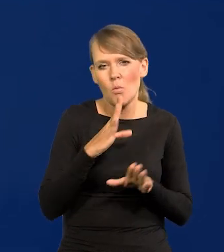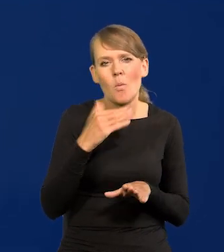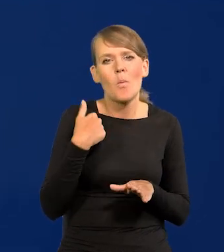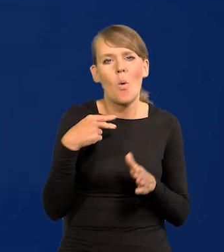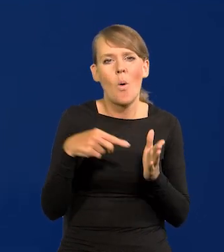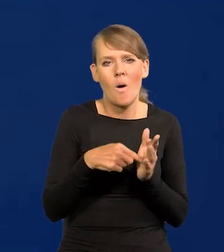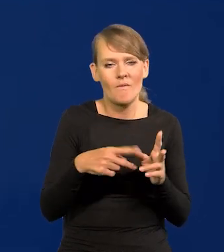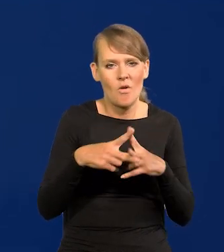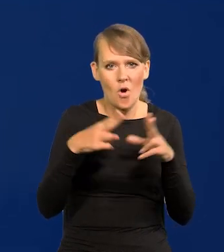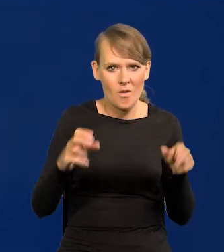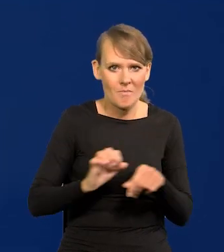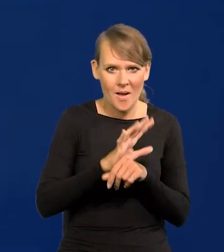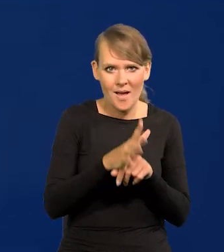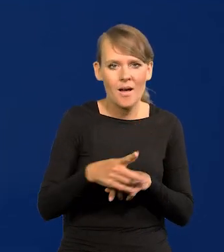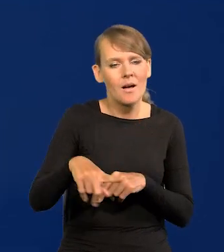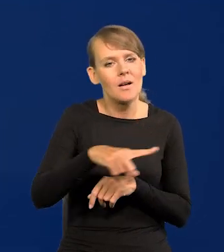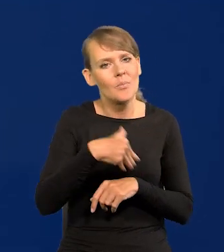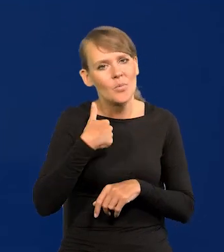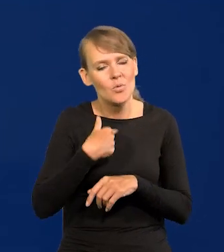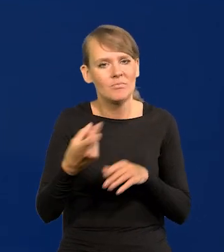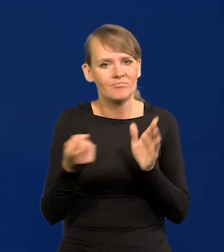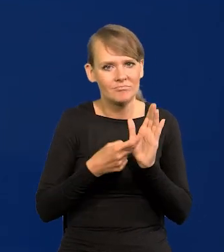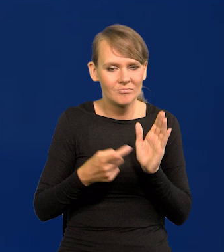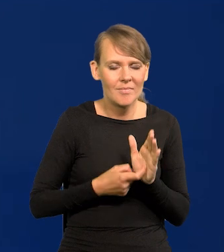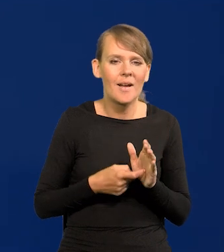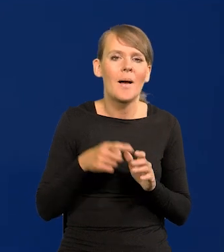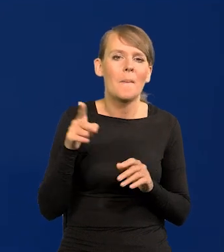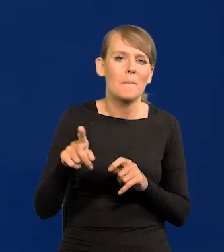kiedy powszechne było oczekiwanie, że państwo,